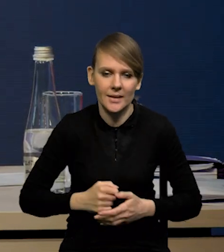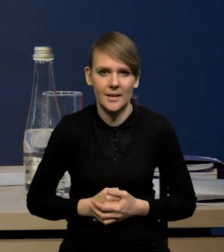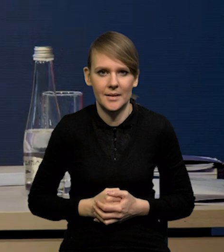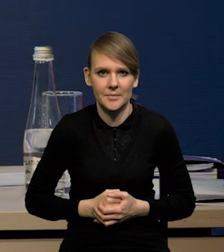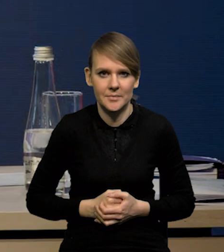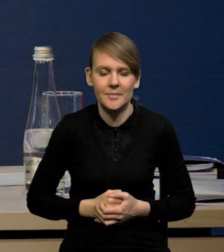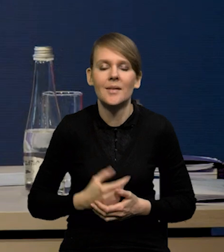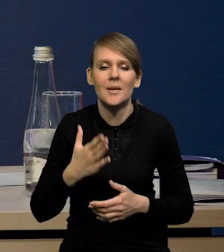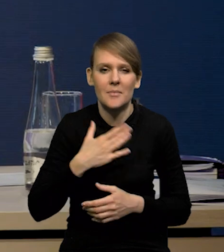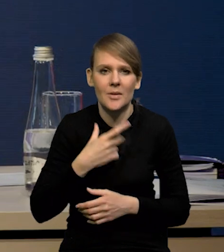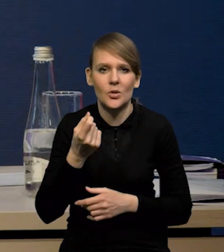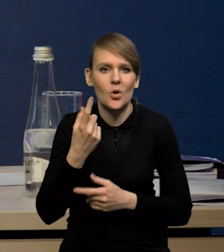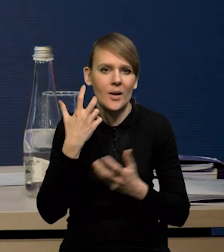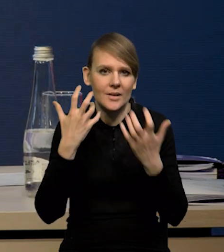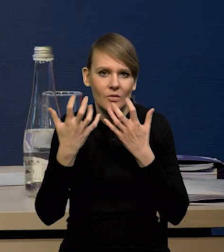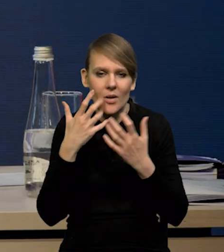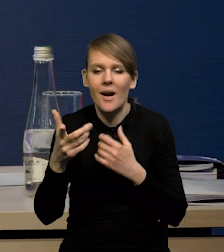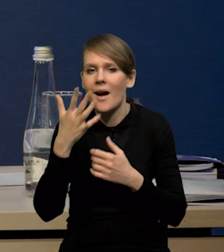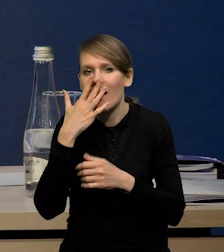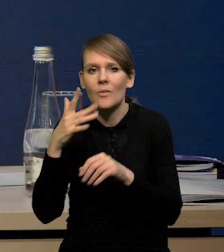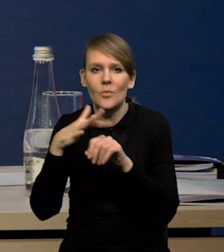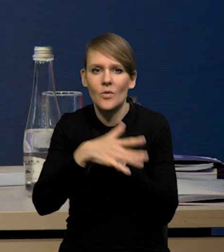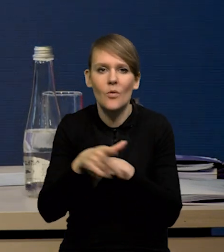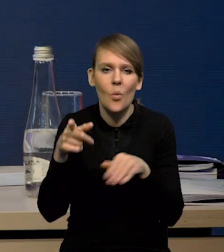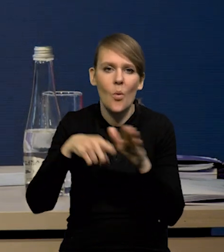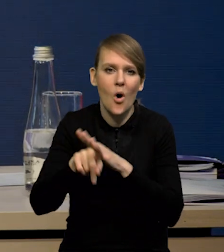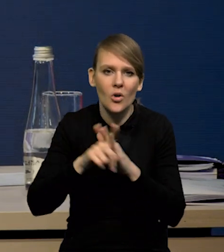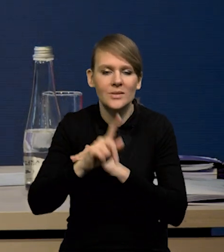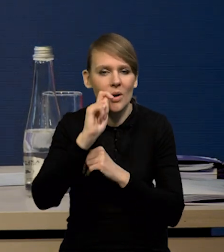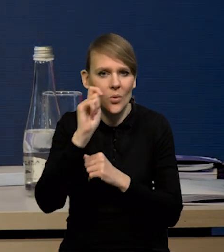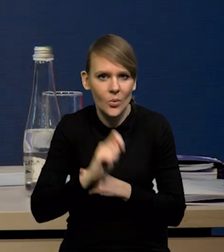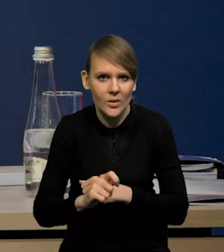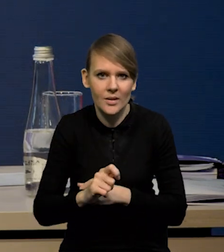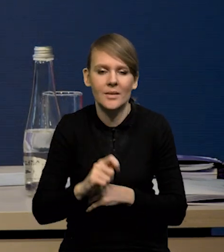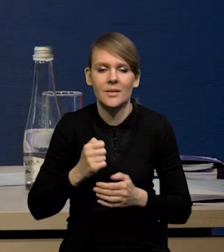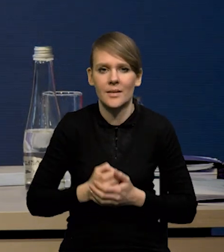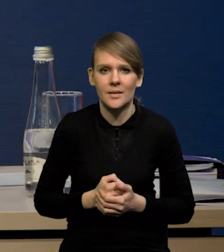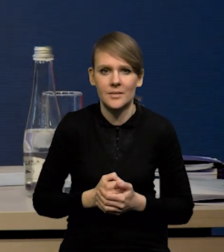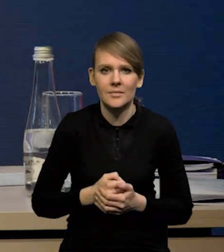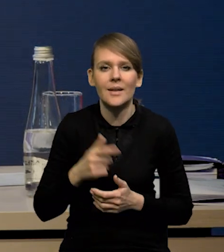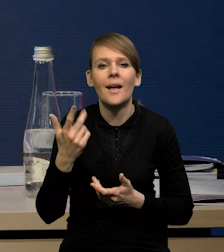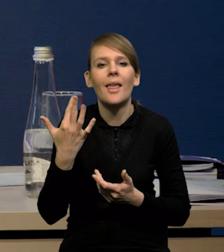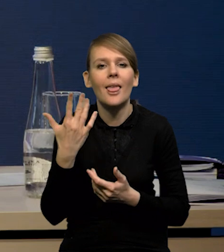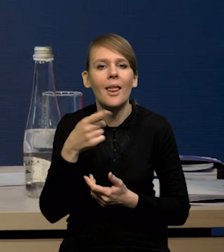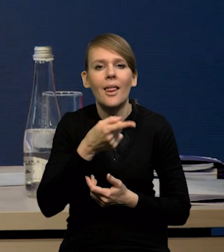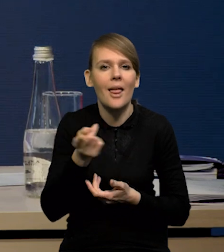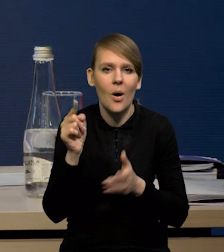Mianowicie mamy trochę danych dotyczących wpływu uchodźców z Ukrainy, czyli przede wszystkim tego, ilu tych uchodźców jest,